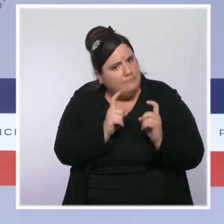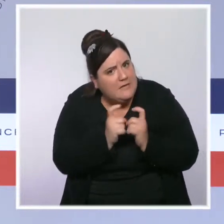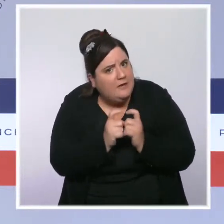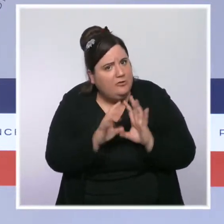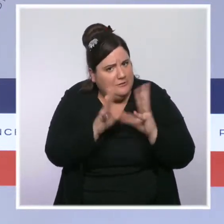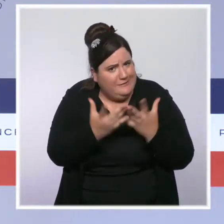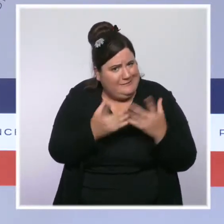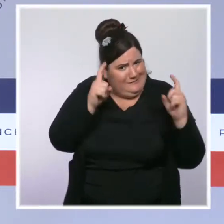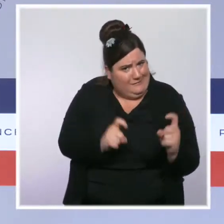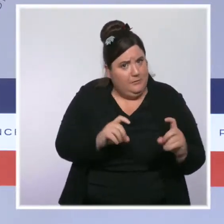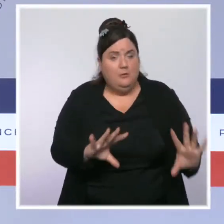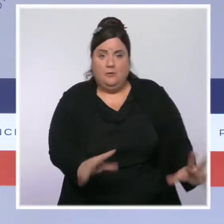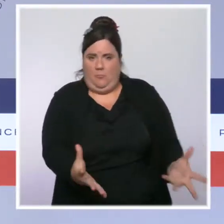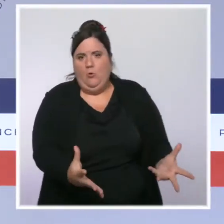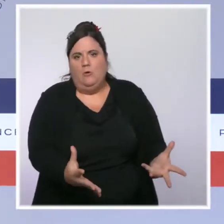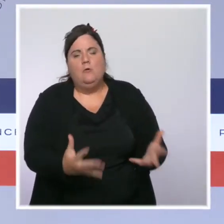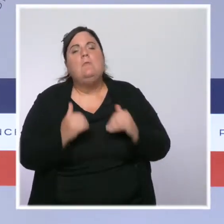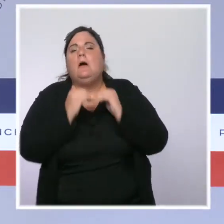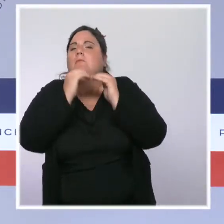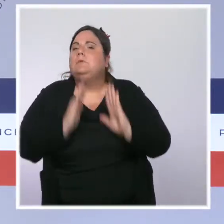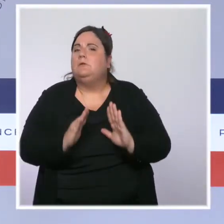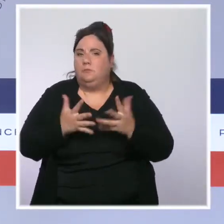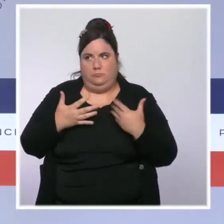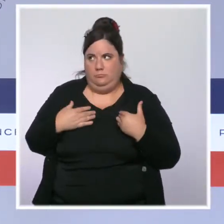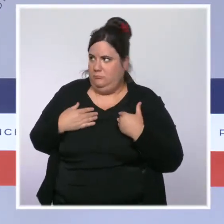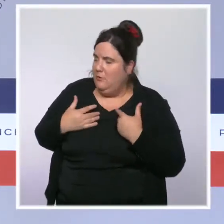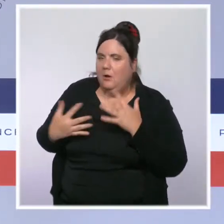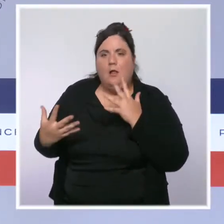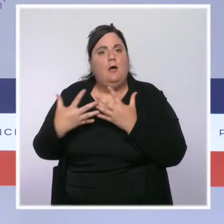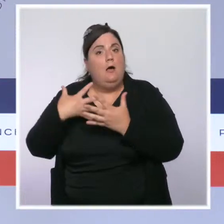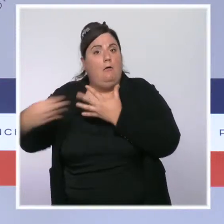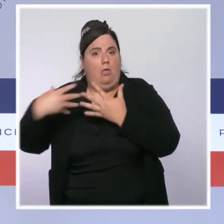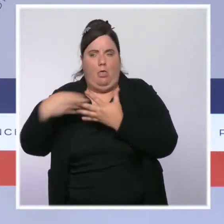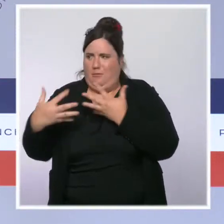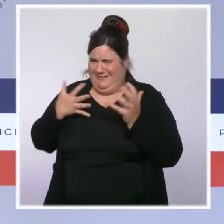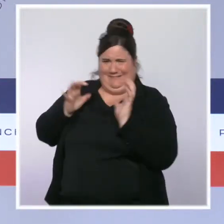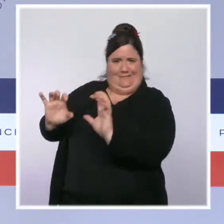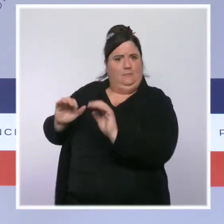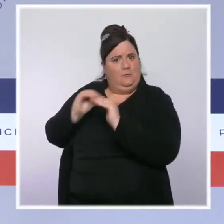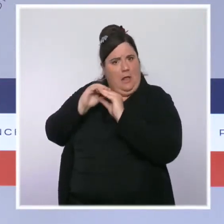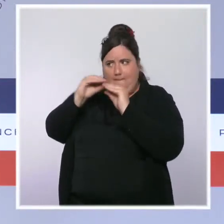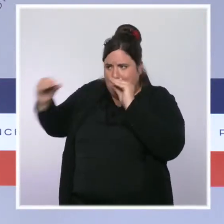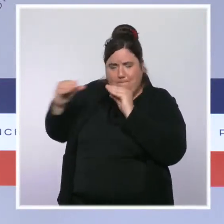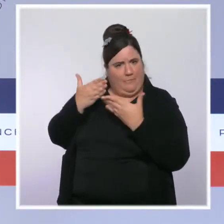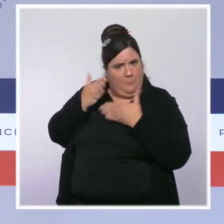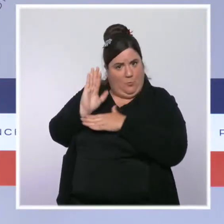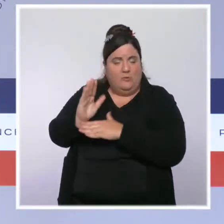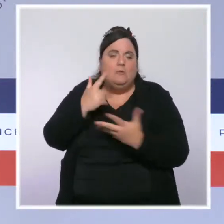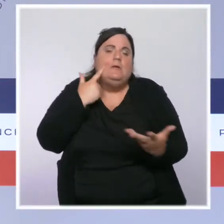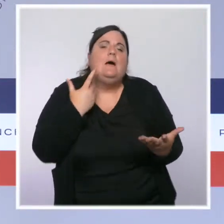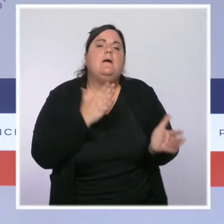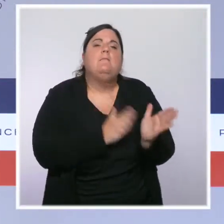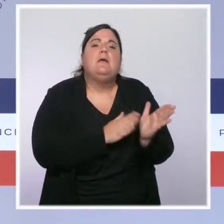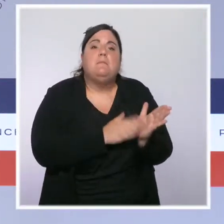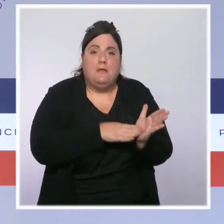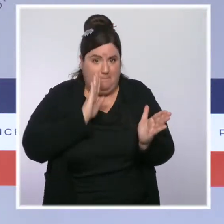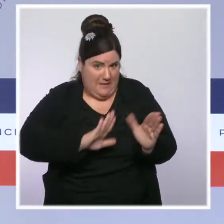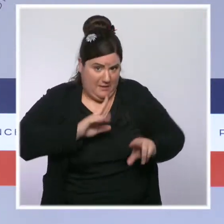et je veux rappeler le dispositif MaPrimeRénov', qui permet à tous les Français de bénéficier d'une prime jusqu'à 20 000 euros quand ils font des travaux pour isoler leur logement.